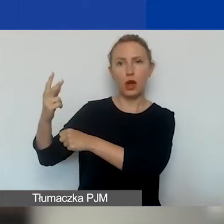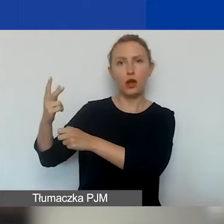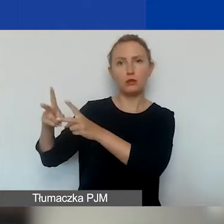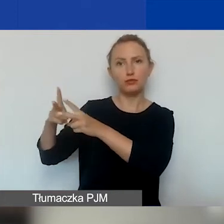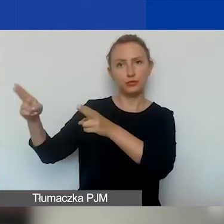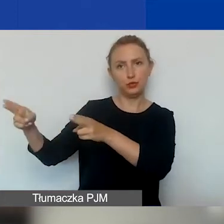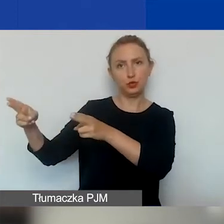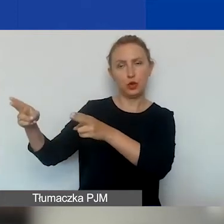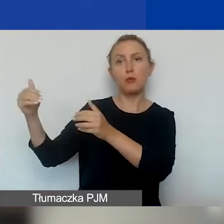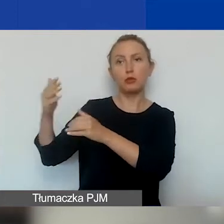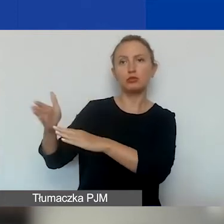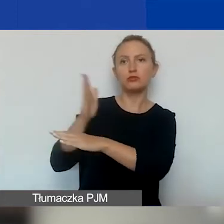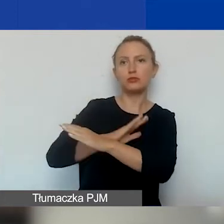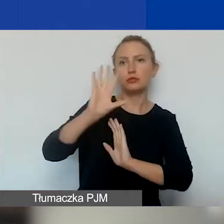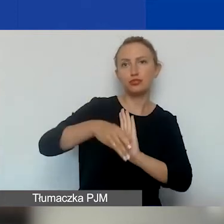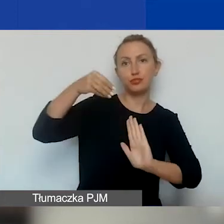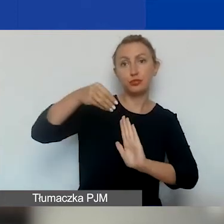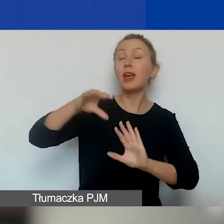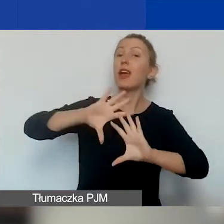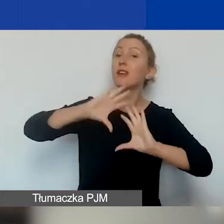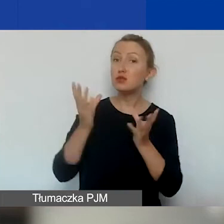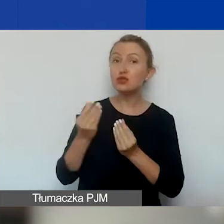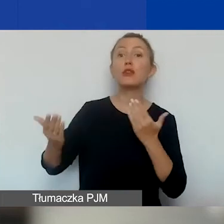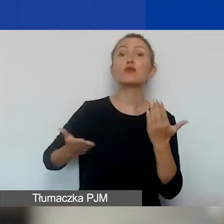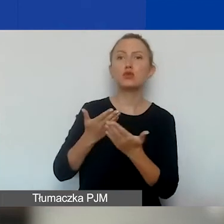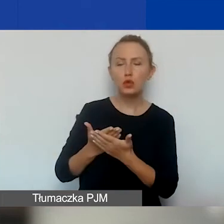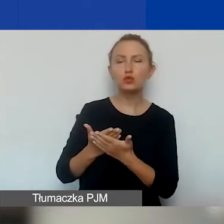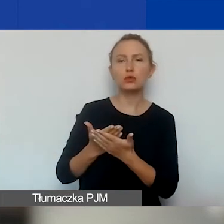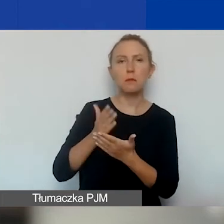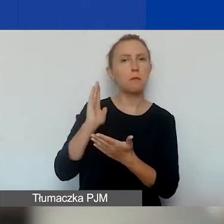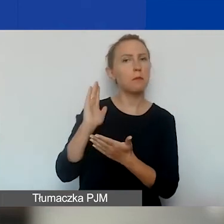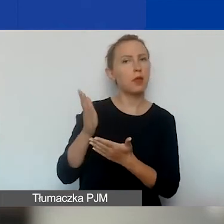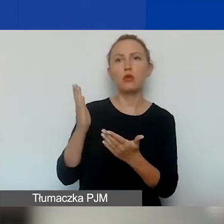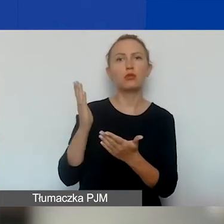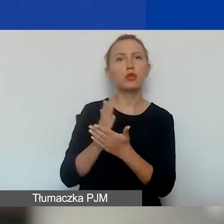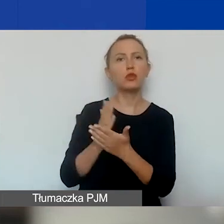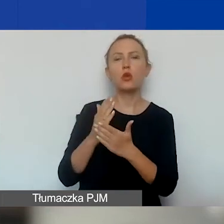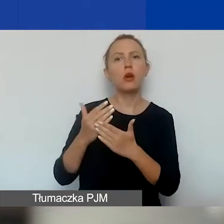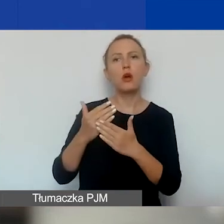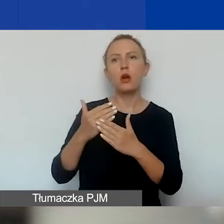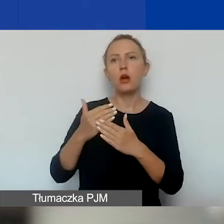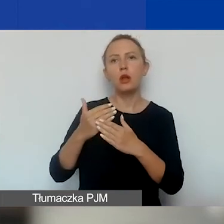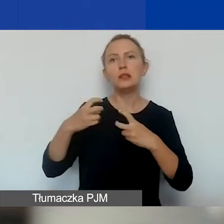I oczywiście wszystkie wnioski będą składane wyłącznie w elektronicznym systemie naboru wniosków,